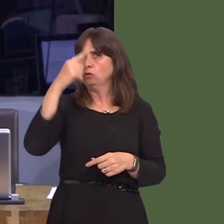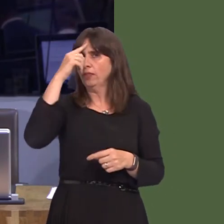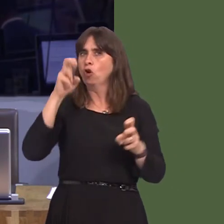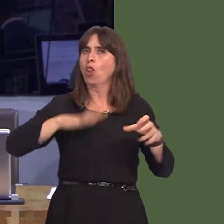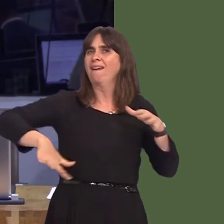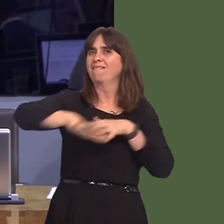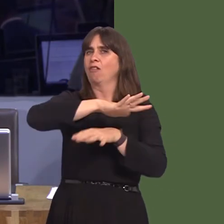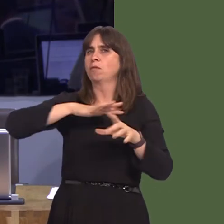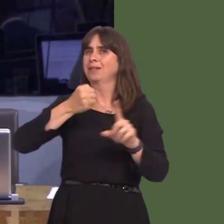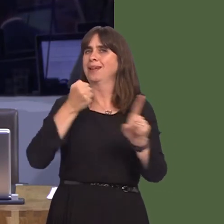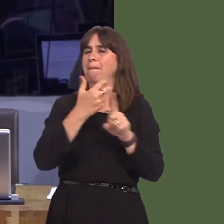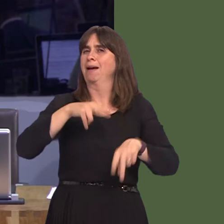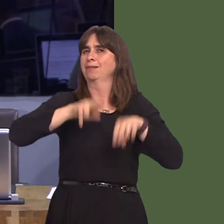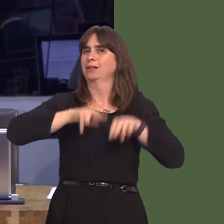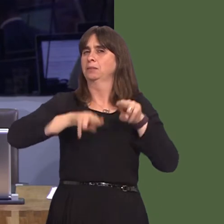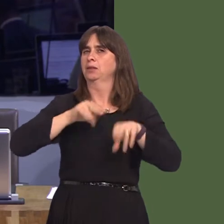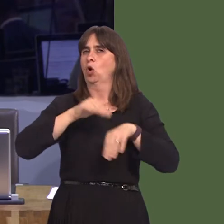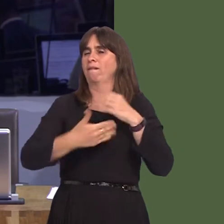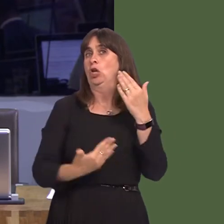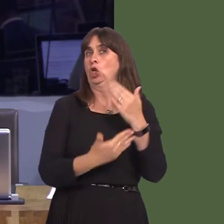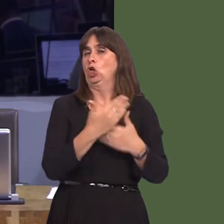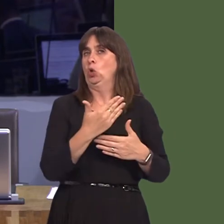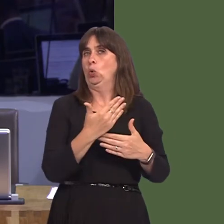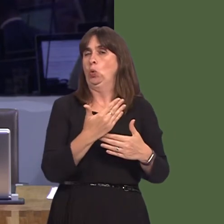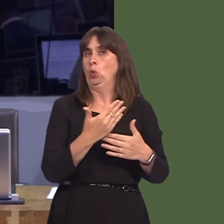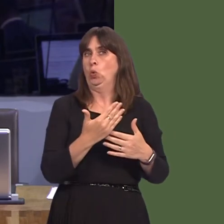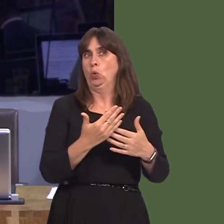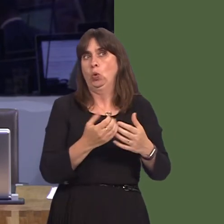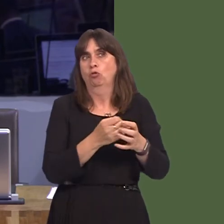assessments, on any new developments. It's been of great concern for many in Wales that